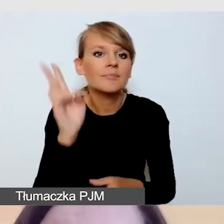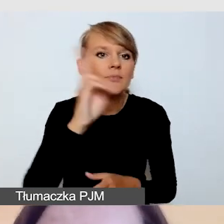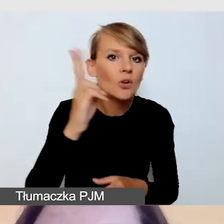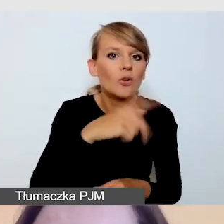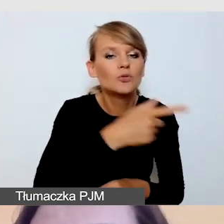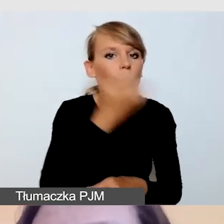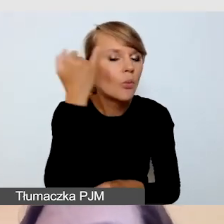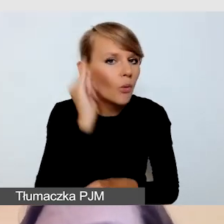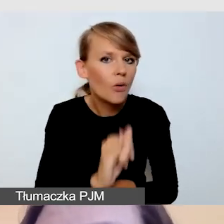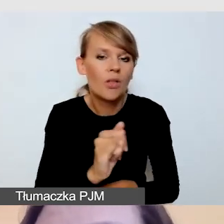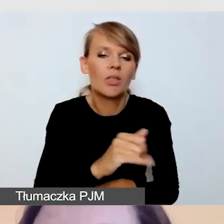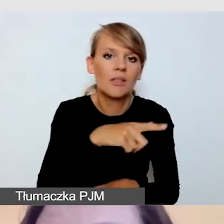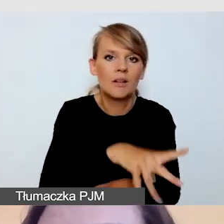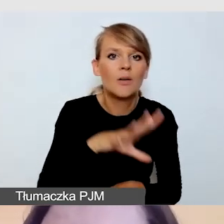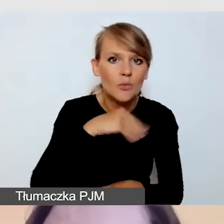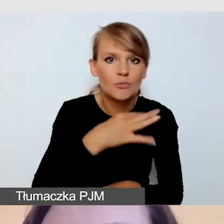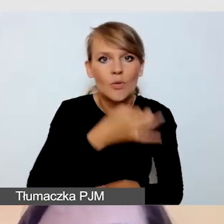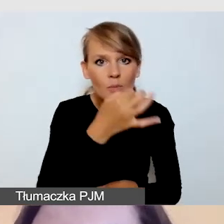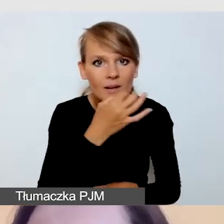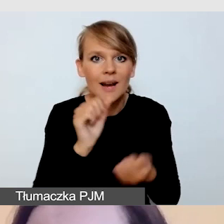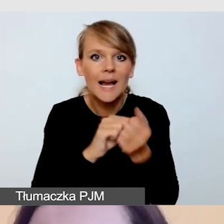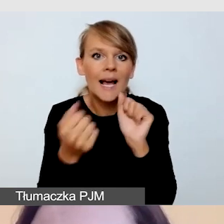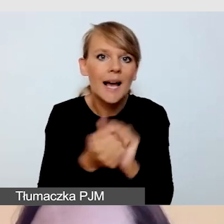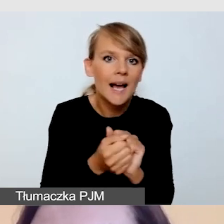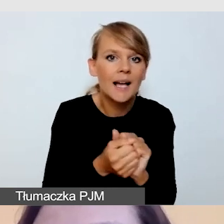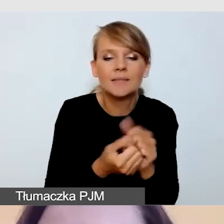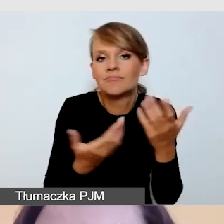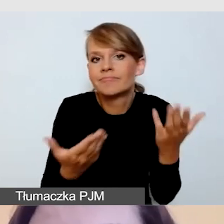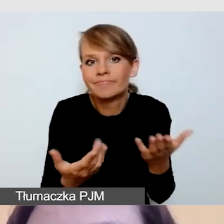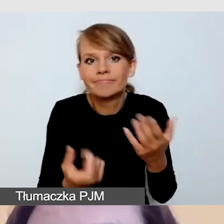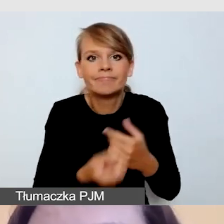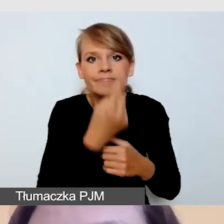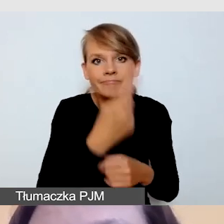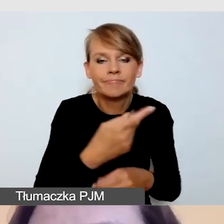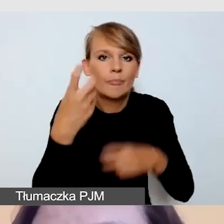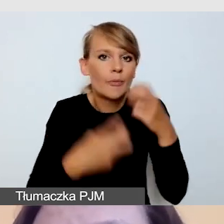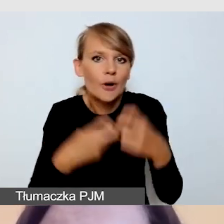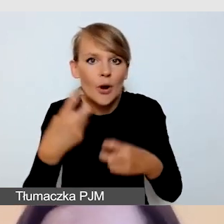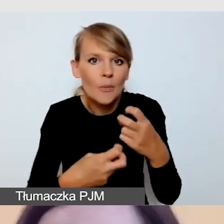czy problemy, np. z pojawiającymi się poza naszą kontrolą oknami,